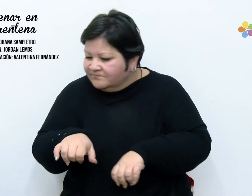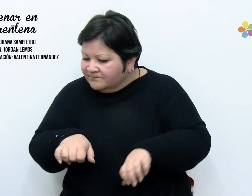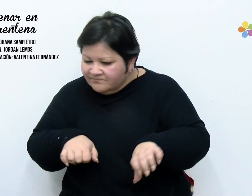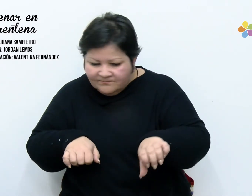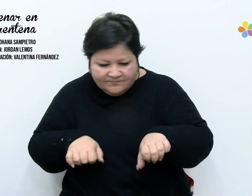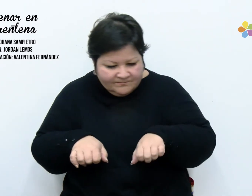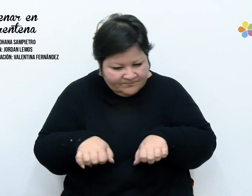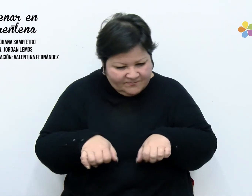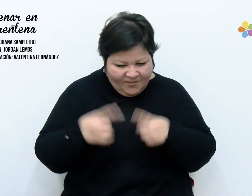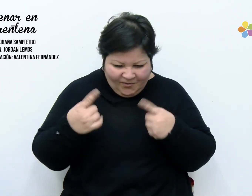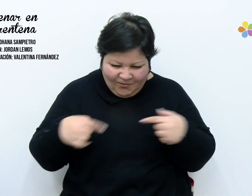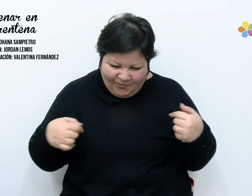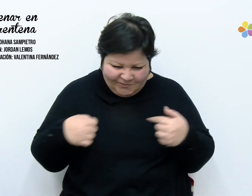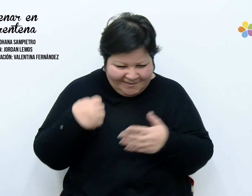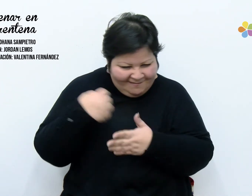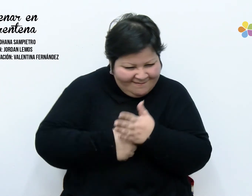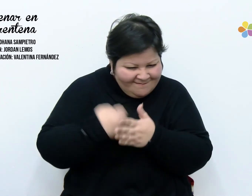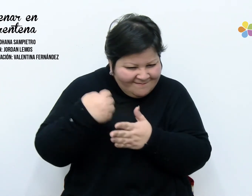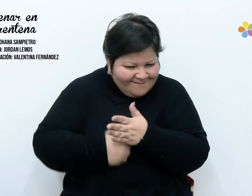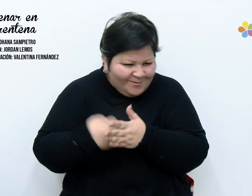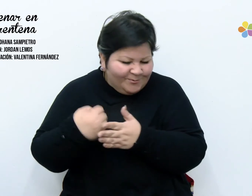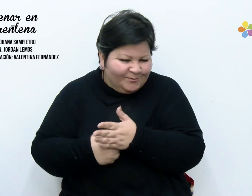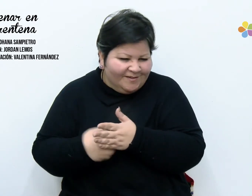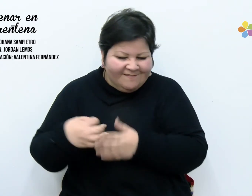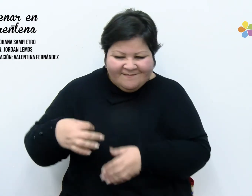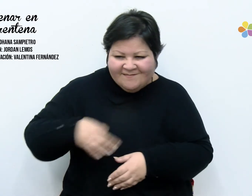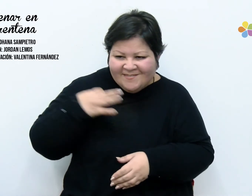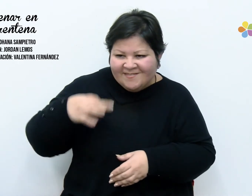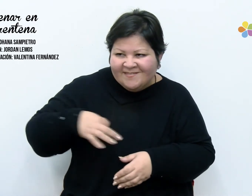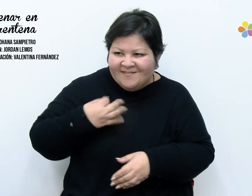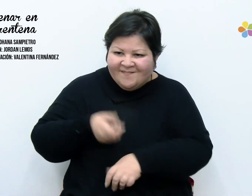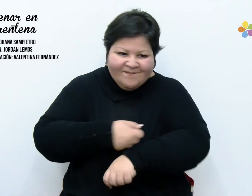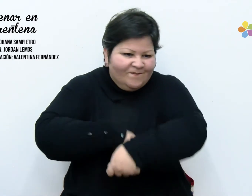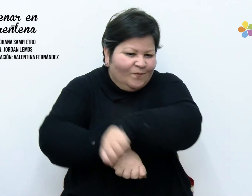guarde mi lucha, planche mi esfuerzo. Hoy ordene mis rincones,